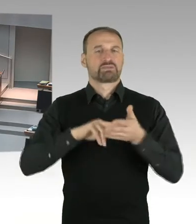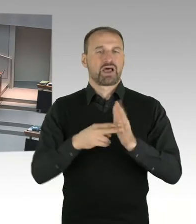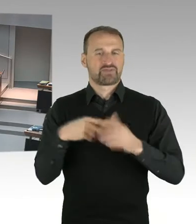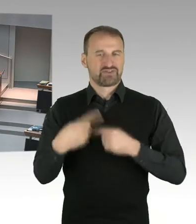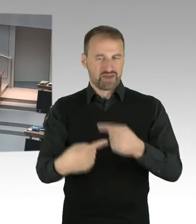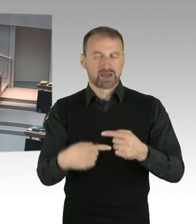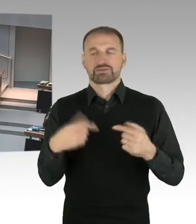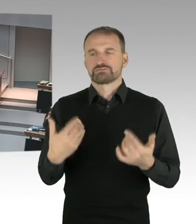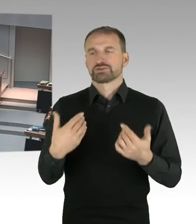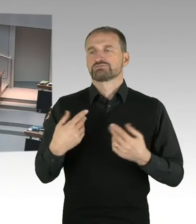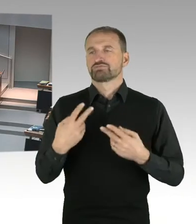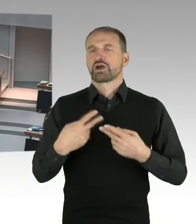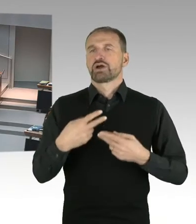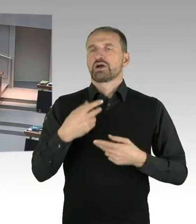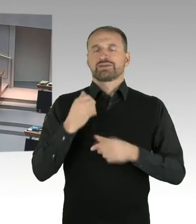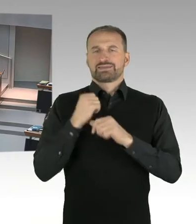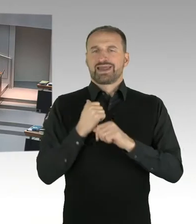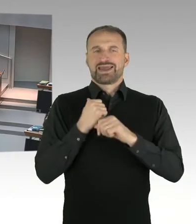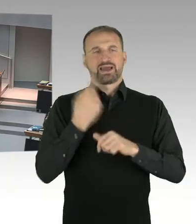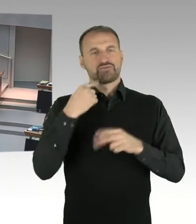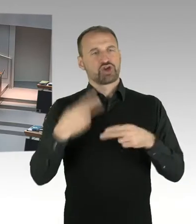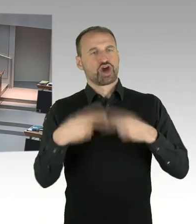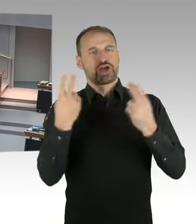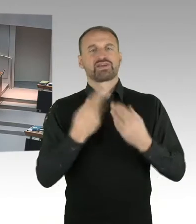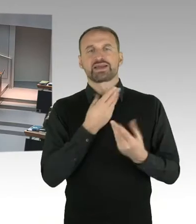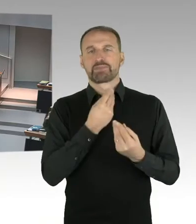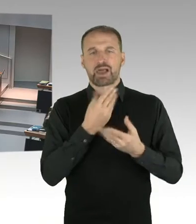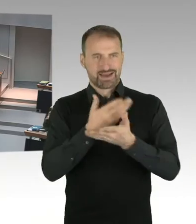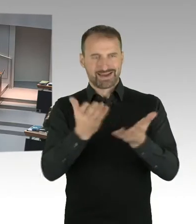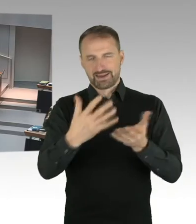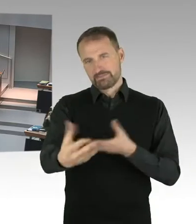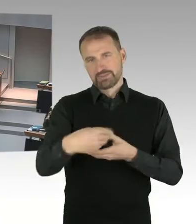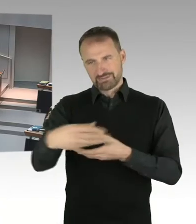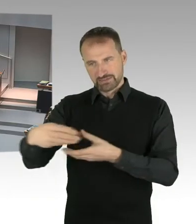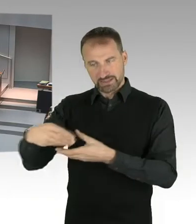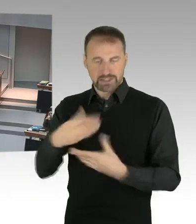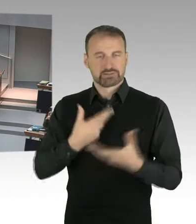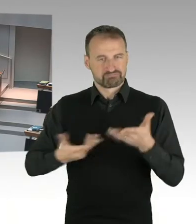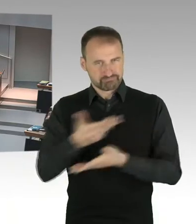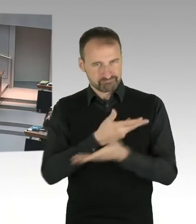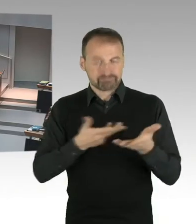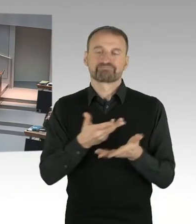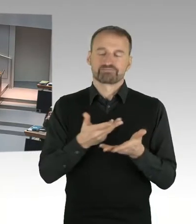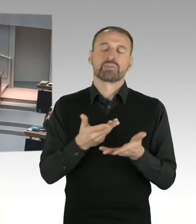dass wir, parallel zu den Regelungen um die Eigentumsfrage, auch planungsrechtliche Sicherung